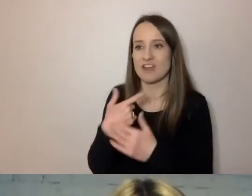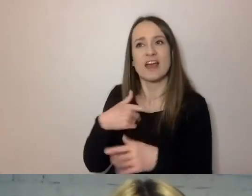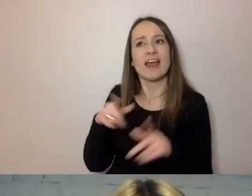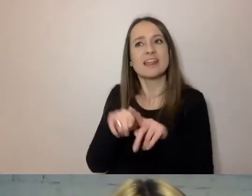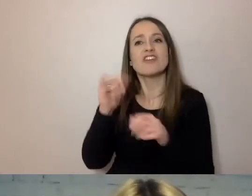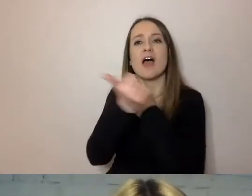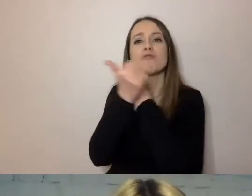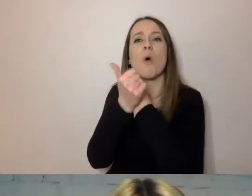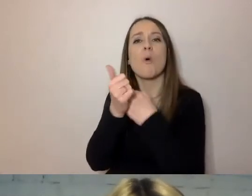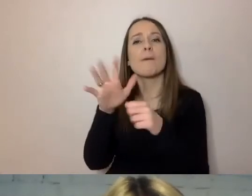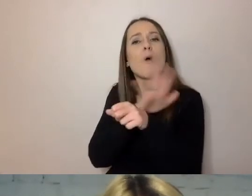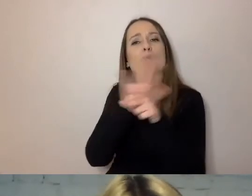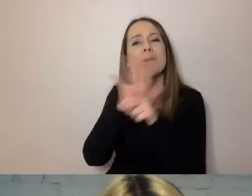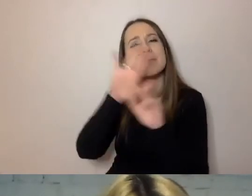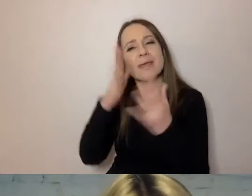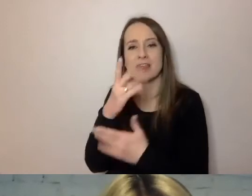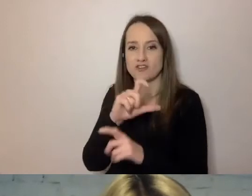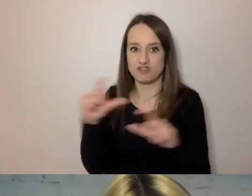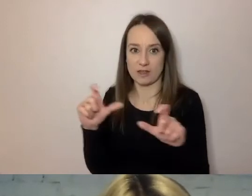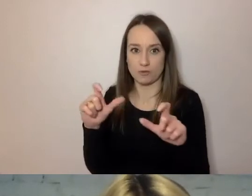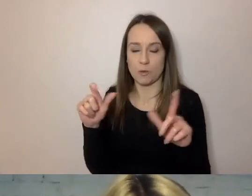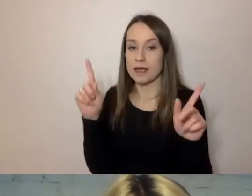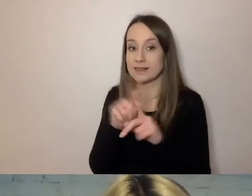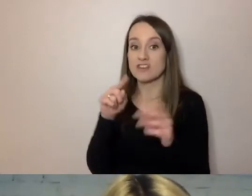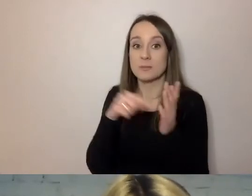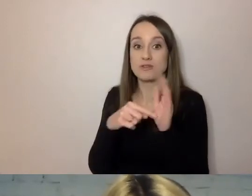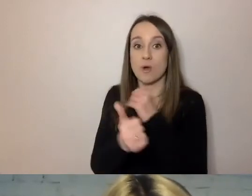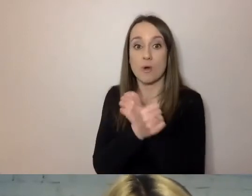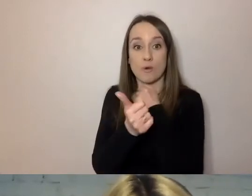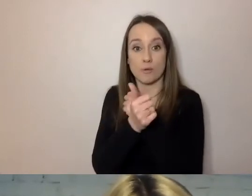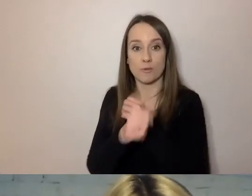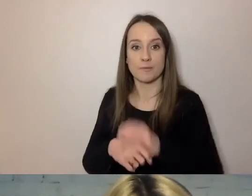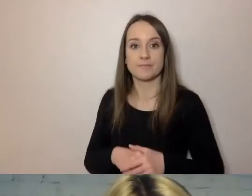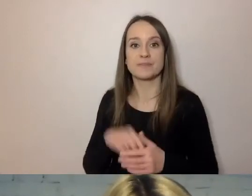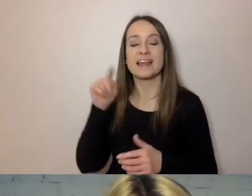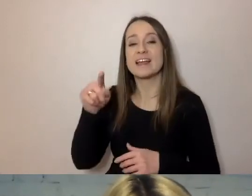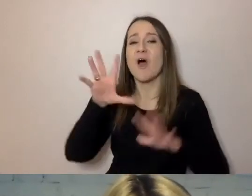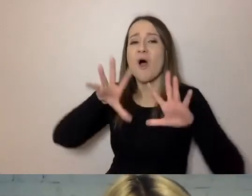Aby dokumenty były dla niego od początku zrozumiałe.